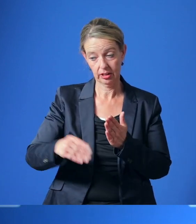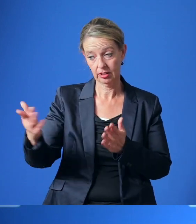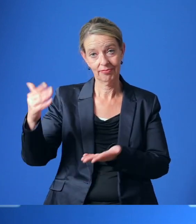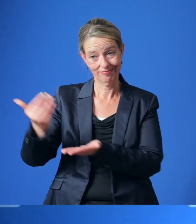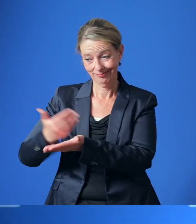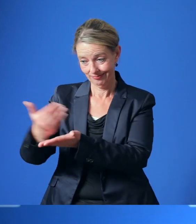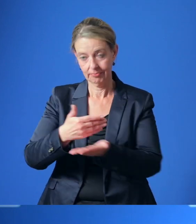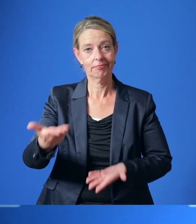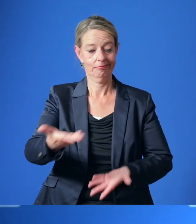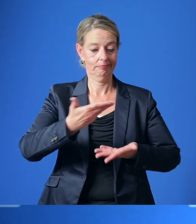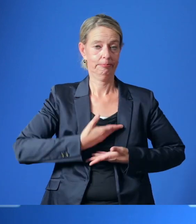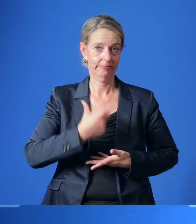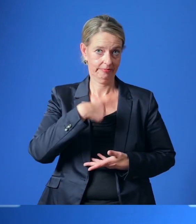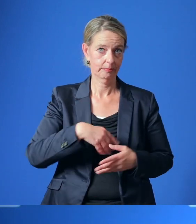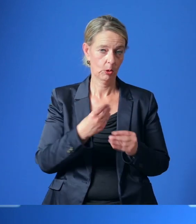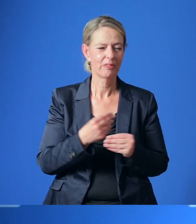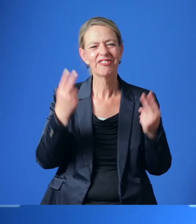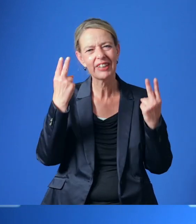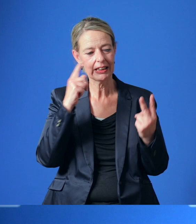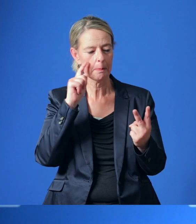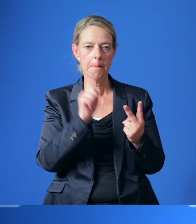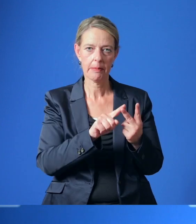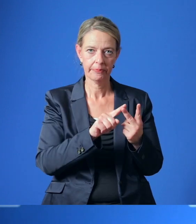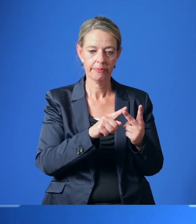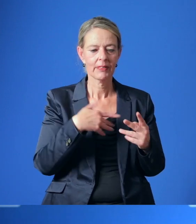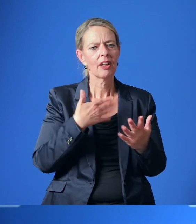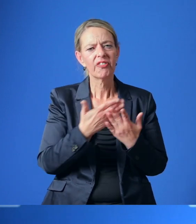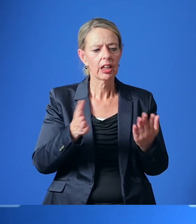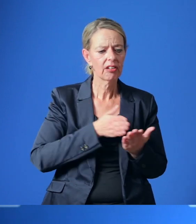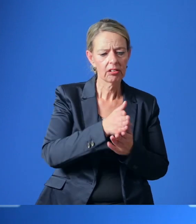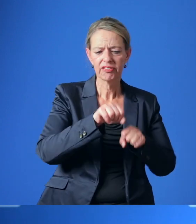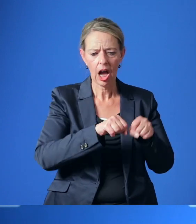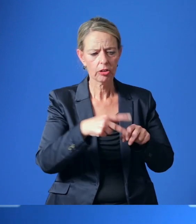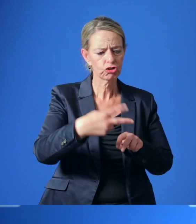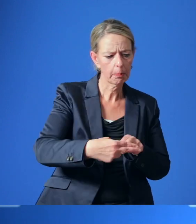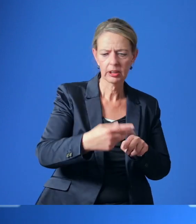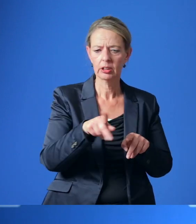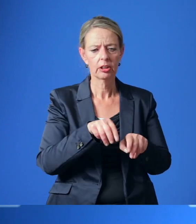Wichtige Aspekte des RadEntscheids sind der unterbrechungsfreie und vom Fußverkehr getrennte